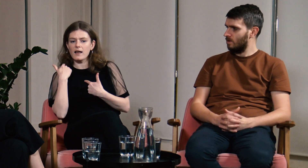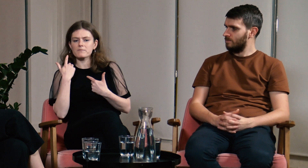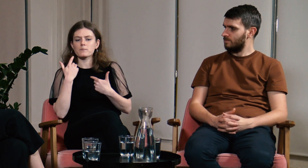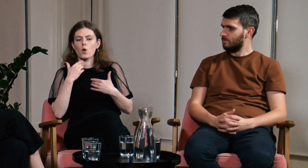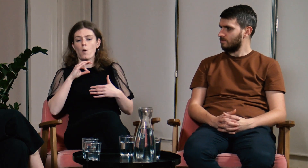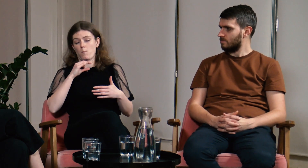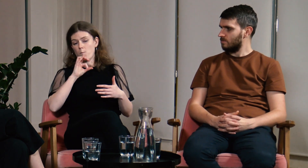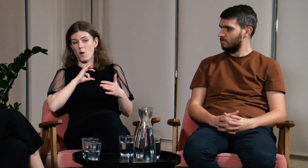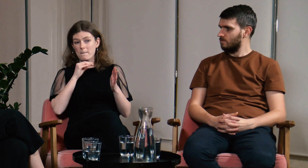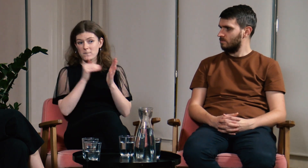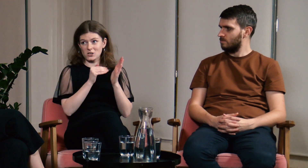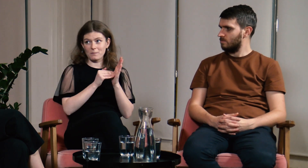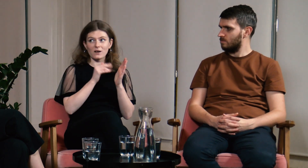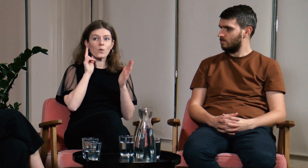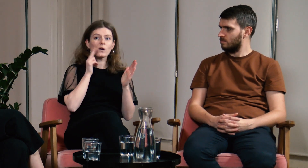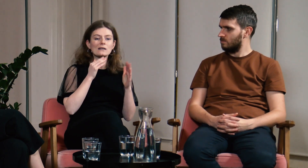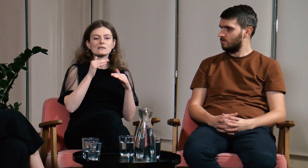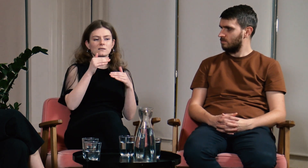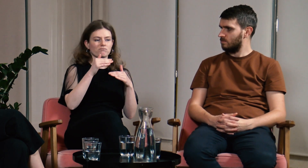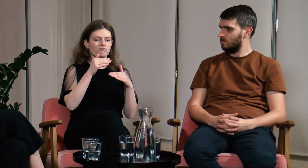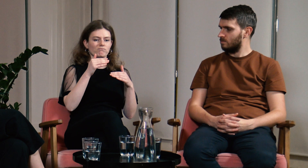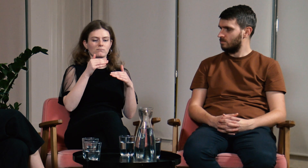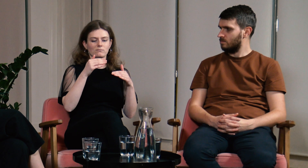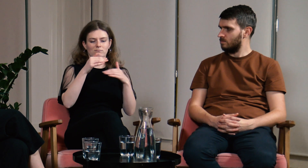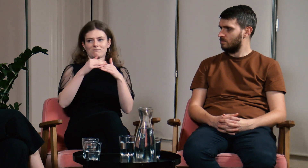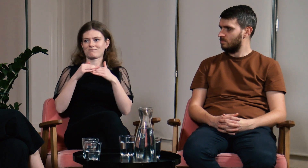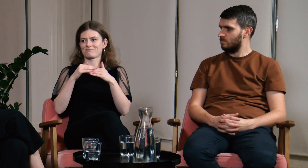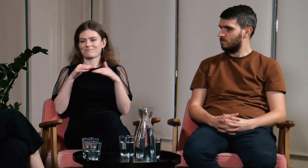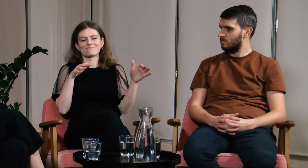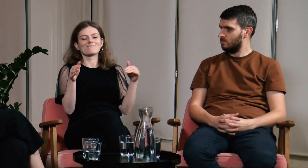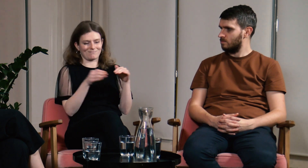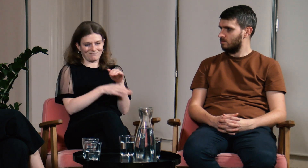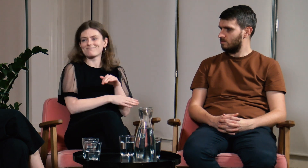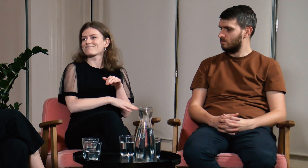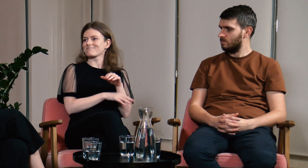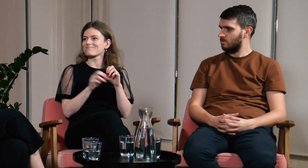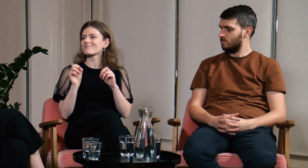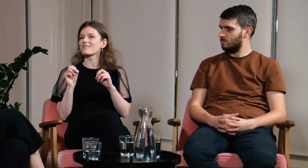Moje potrzeby, jako osoby głuchej, były wtedy pomijane.